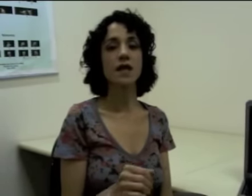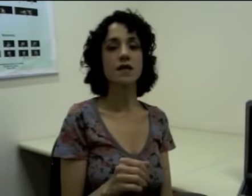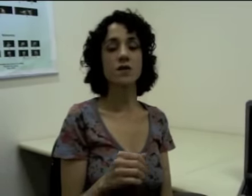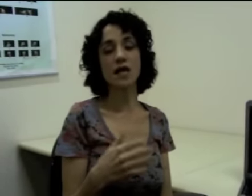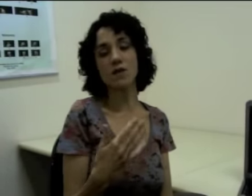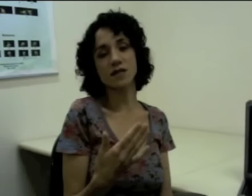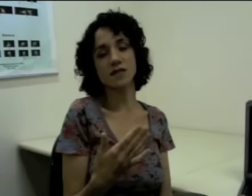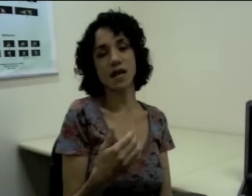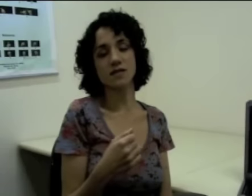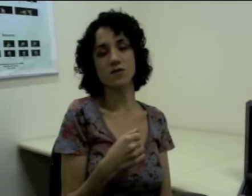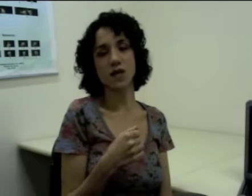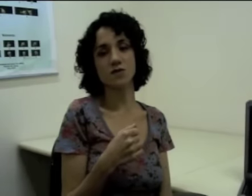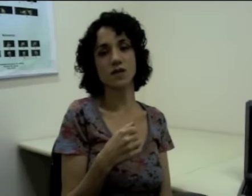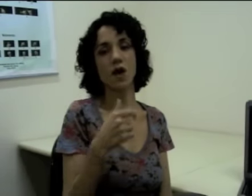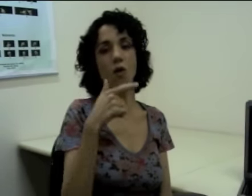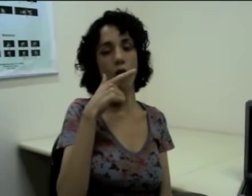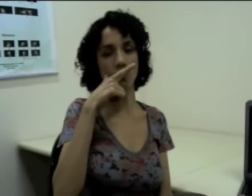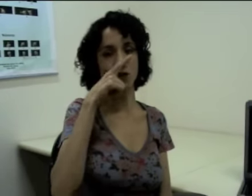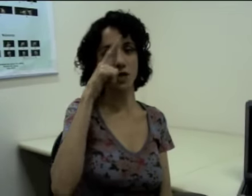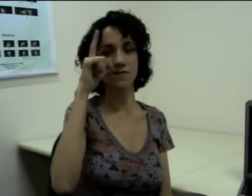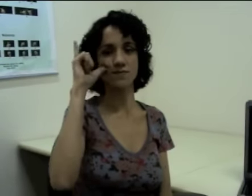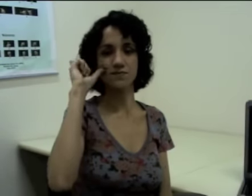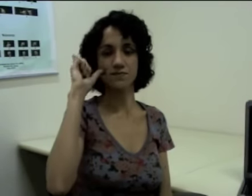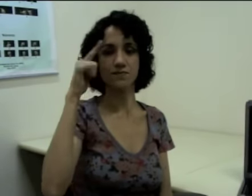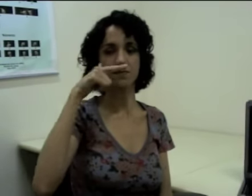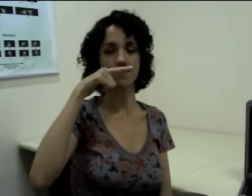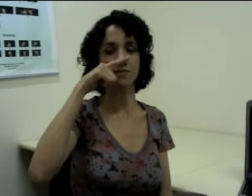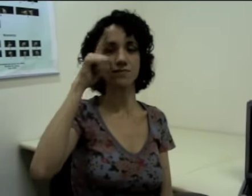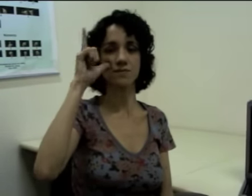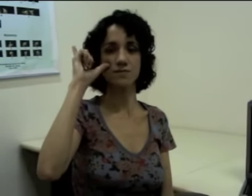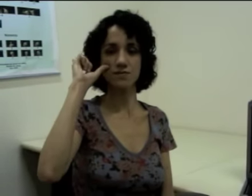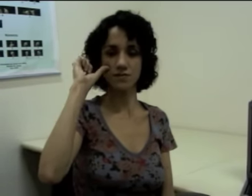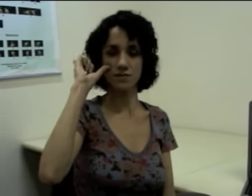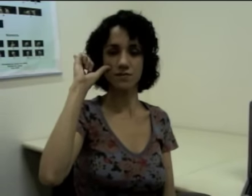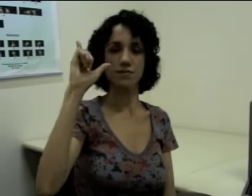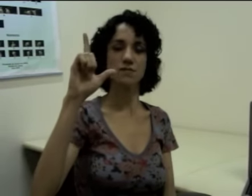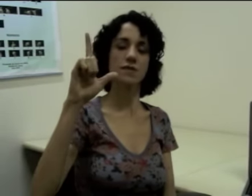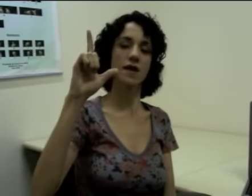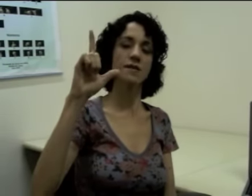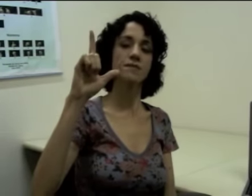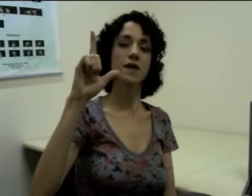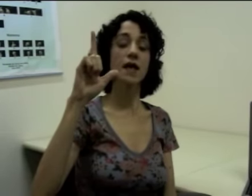Então na língua de sinais eu tenho o sinal “ontem”. (sinalização)